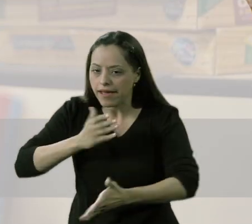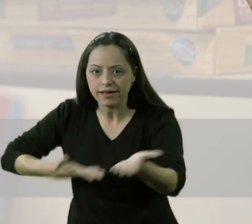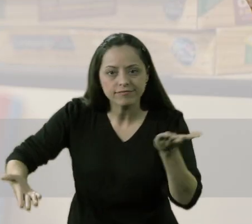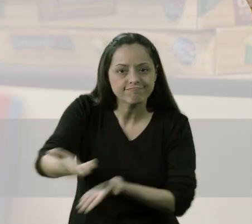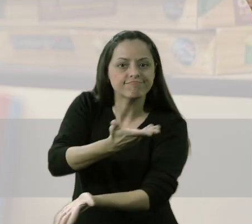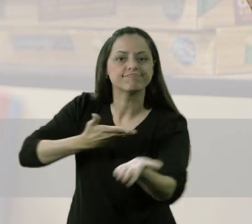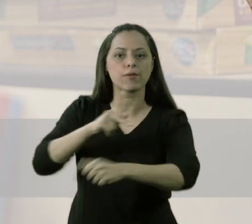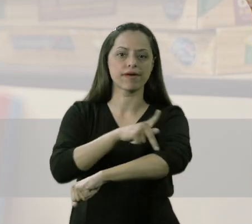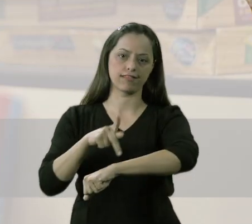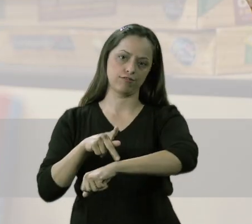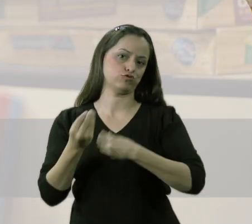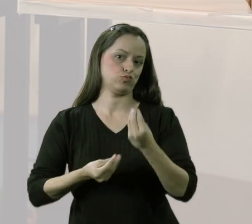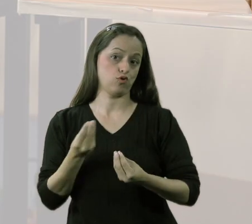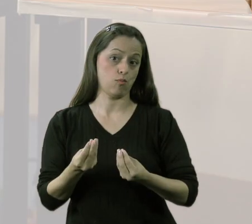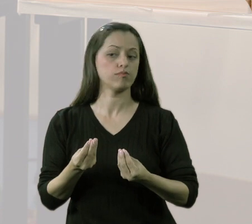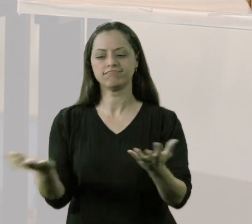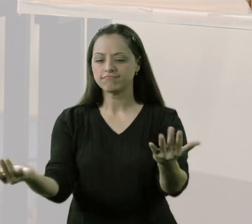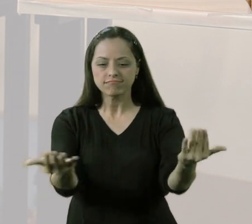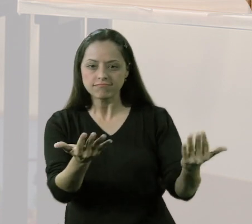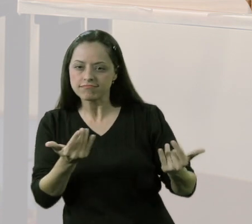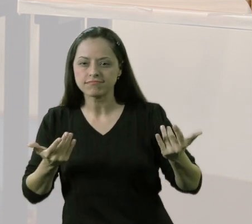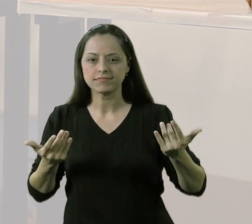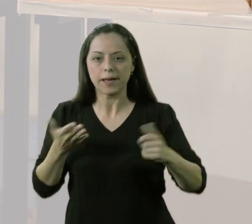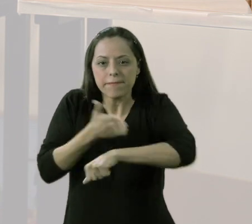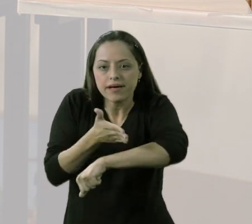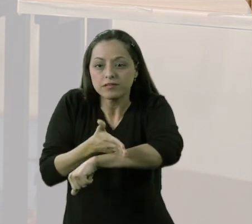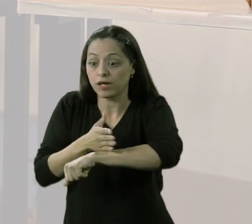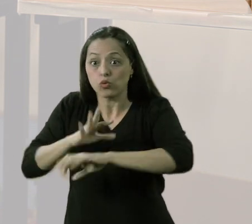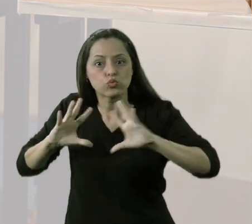da minha prática pedagógica, que incluísse os alunos todos,